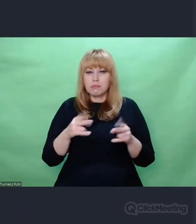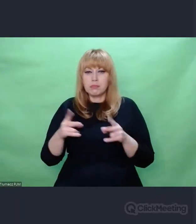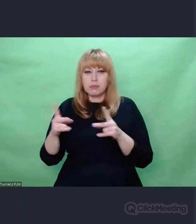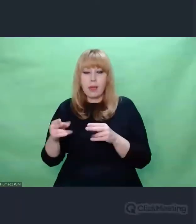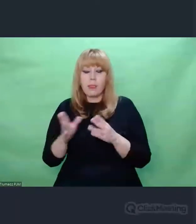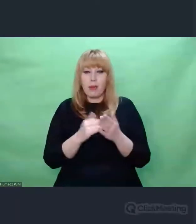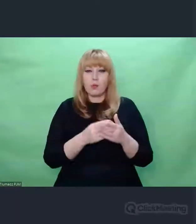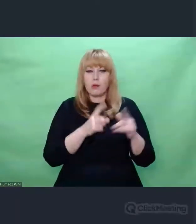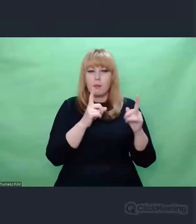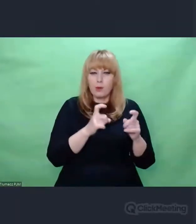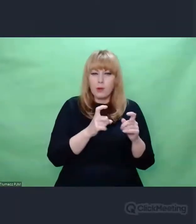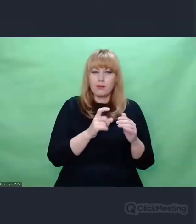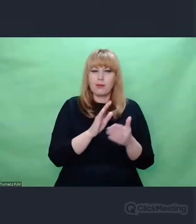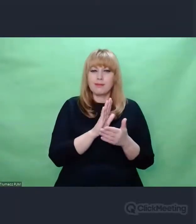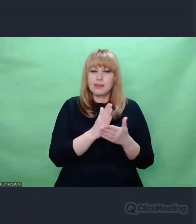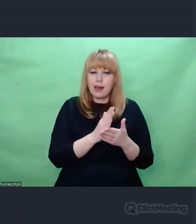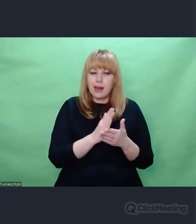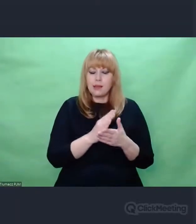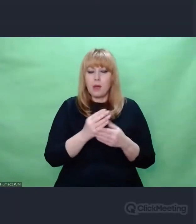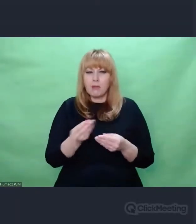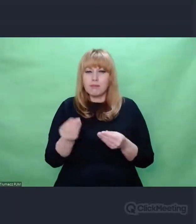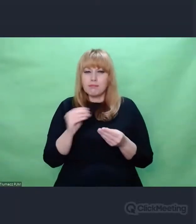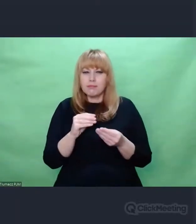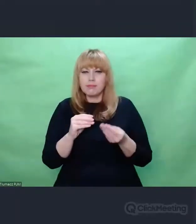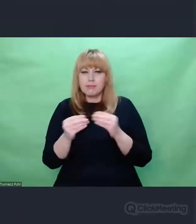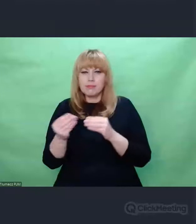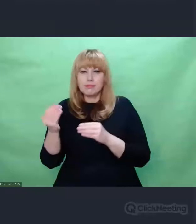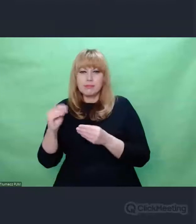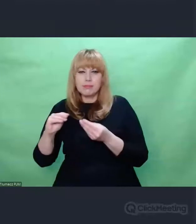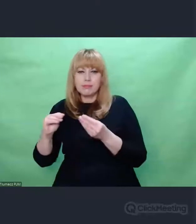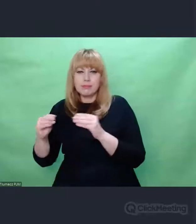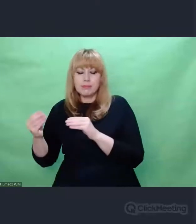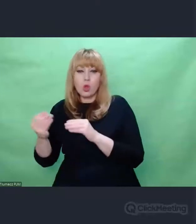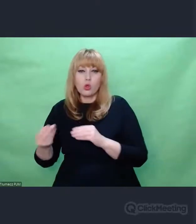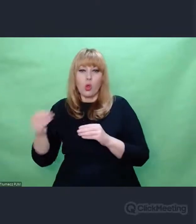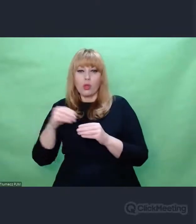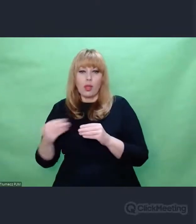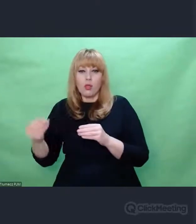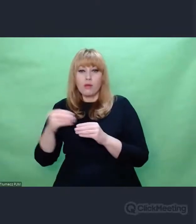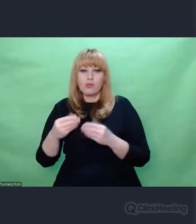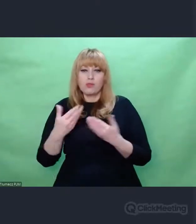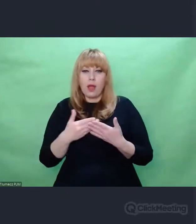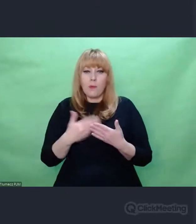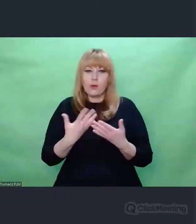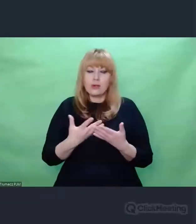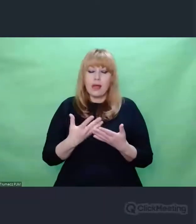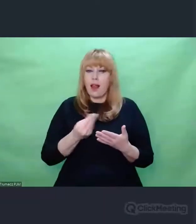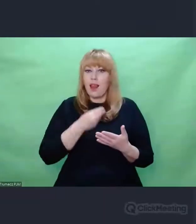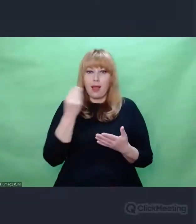Służyły temu, żeby uaktualniać jej skuteczność,